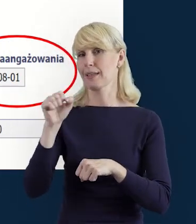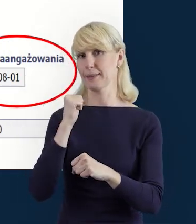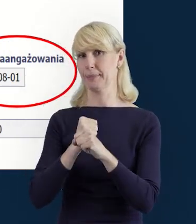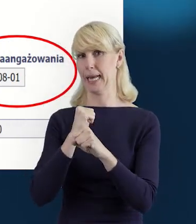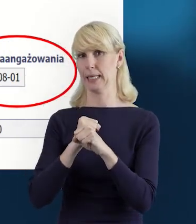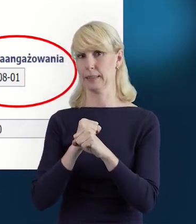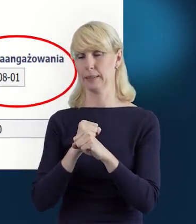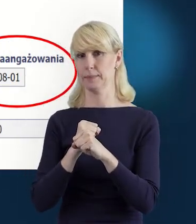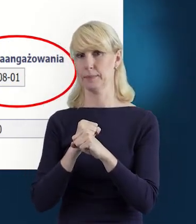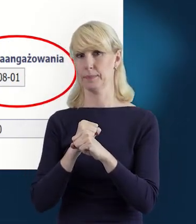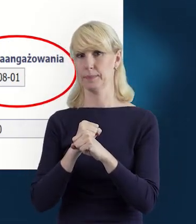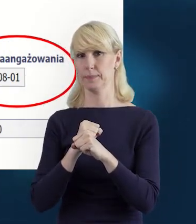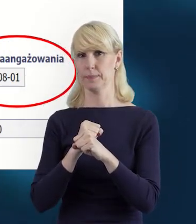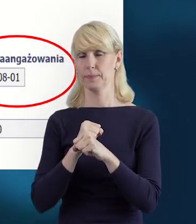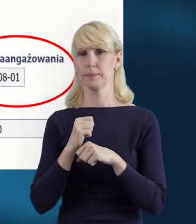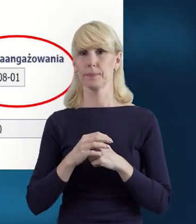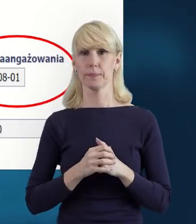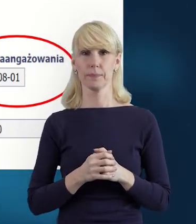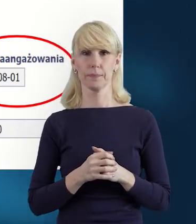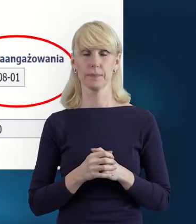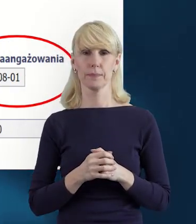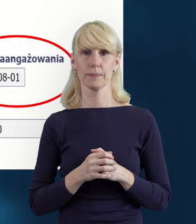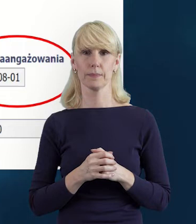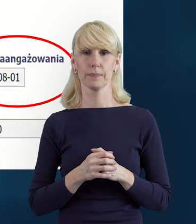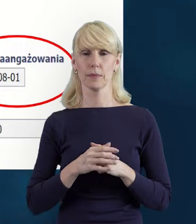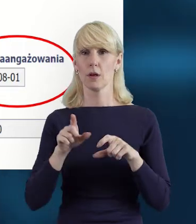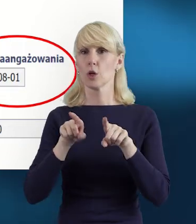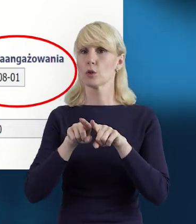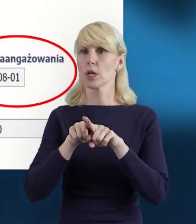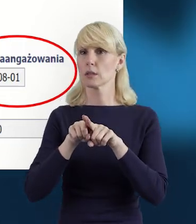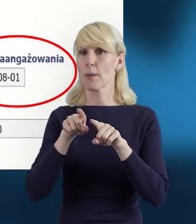który jest uzależniony oczywiście od formy zaangażowania.